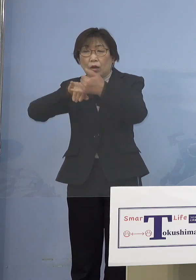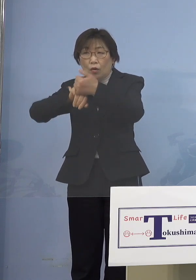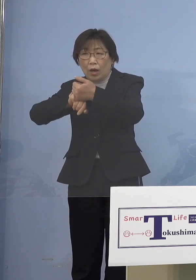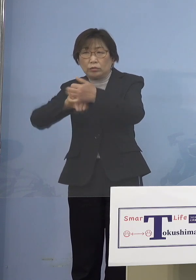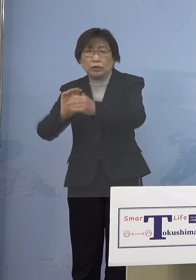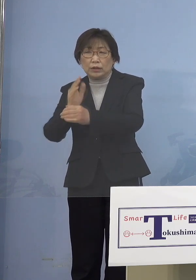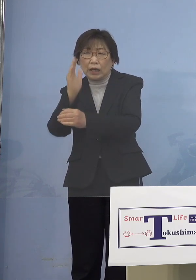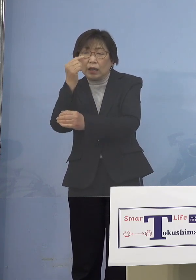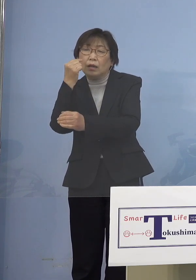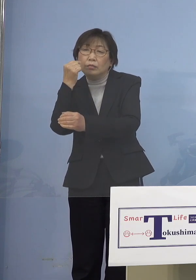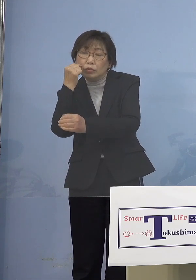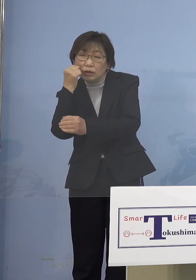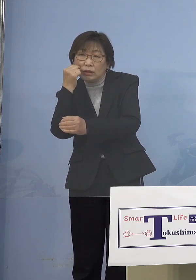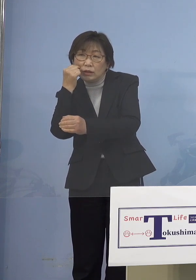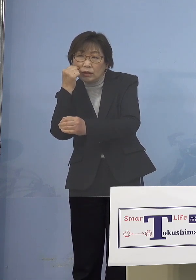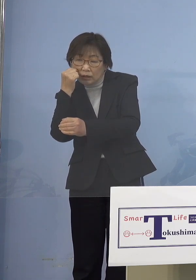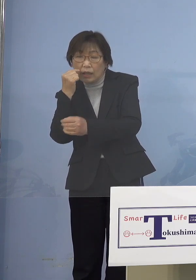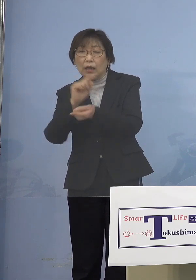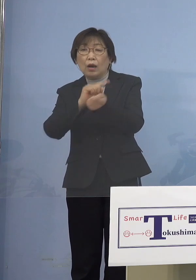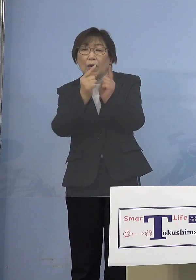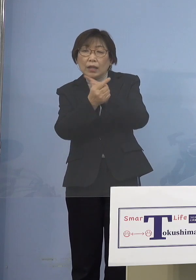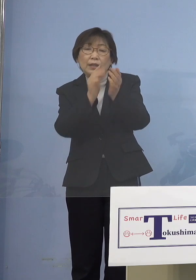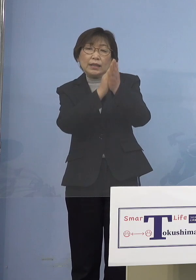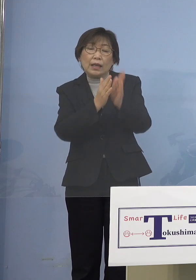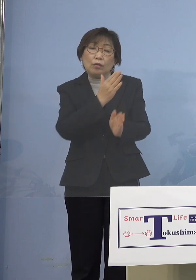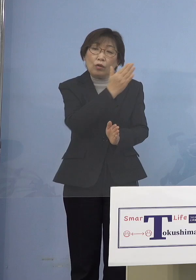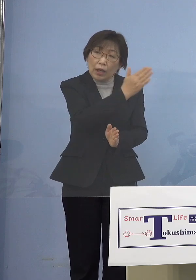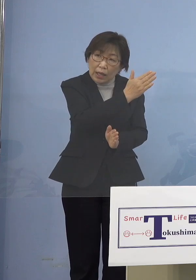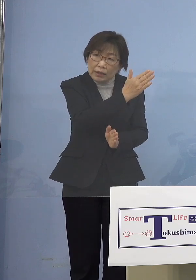県の方で頼むと来ていたんですが そっちでスムーズにいくんだったら